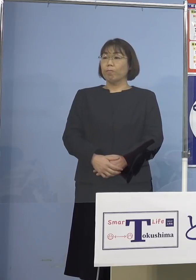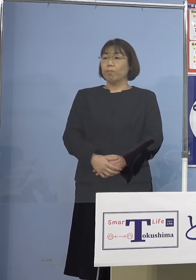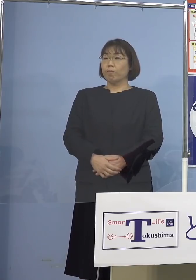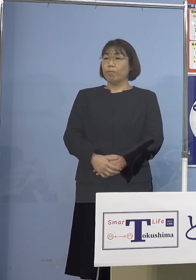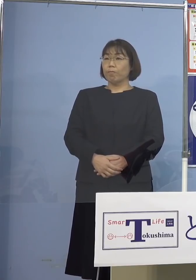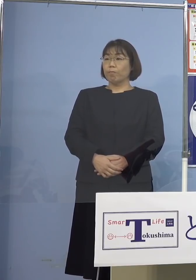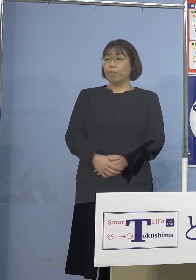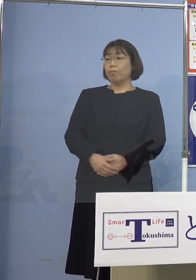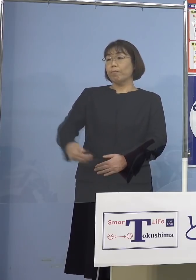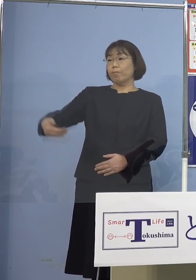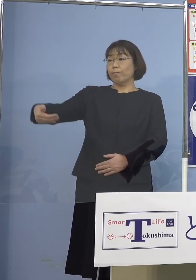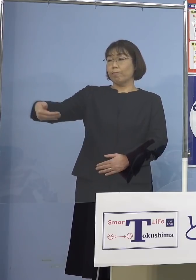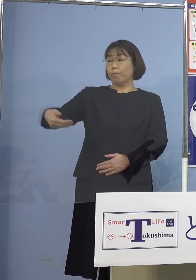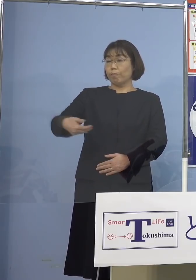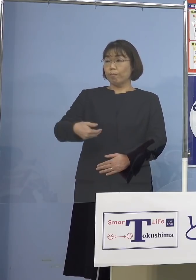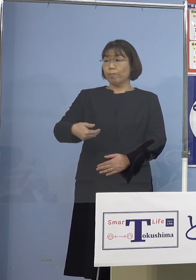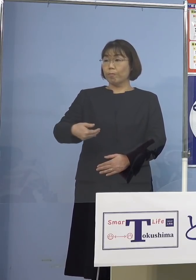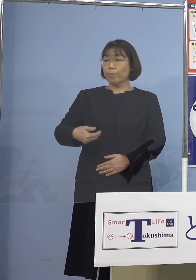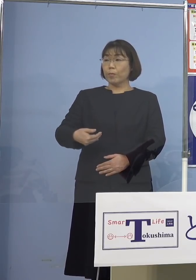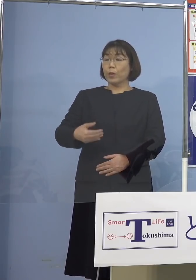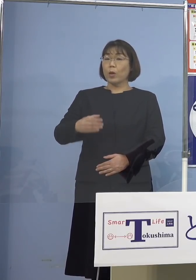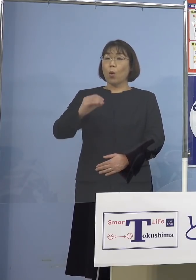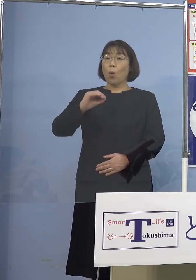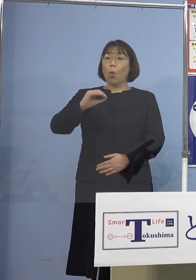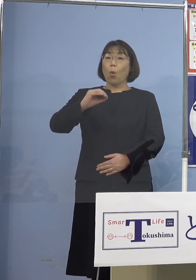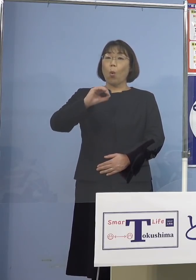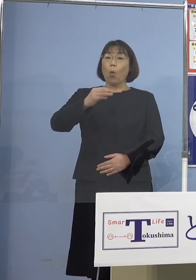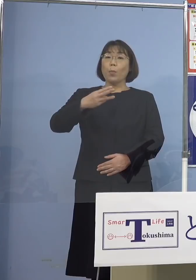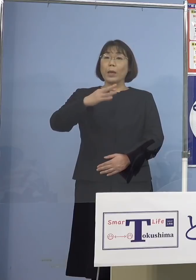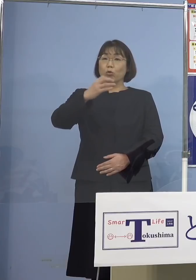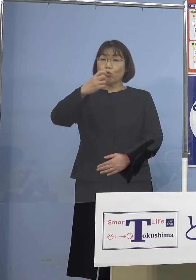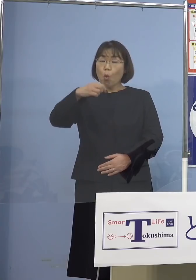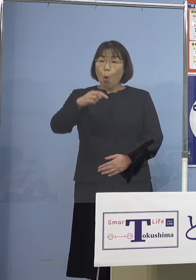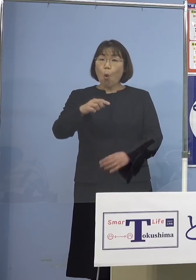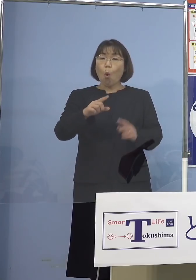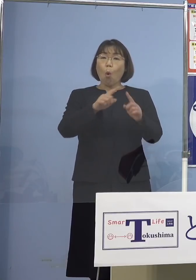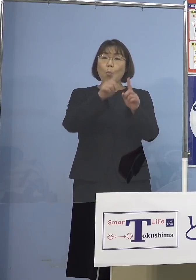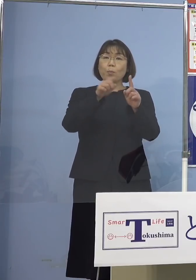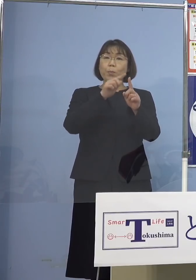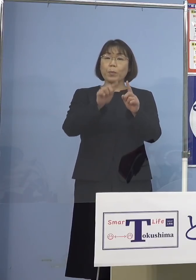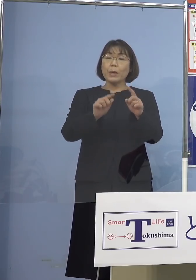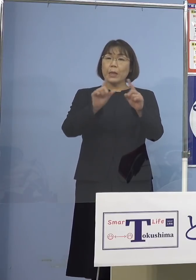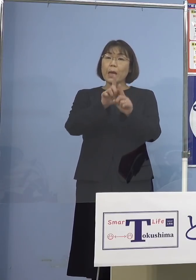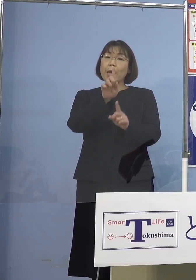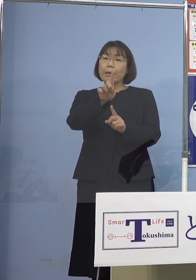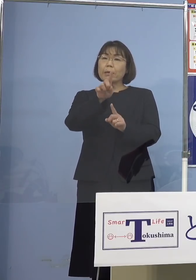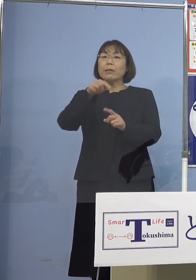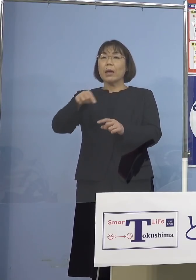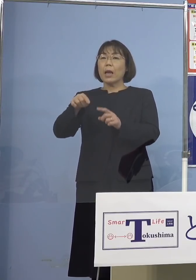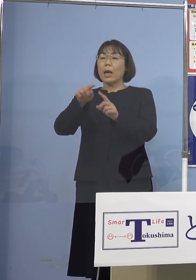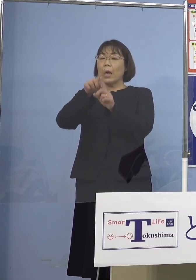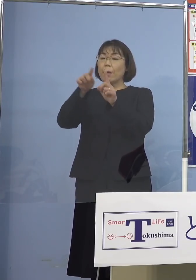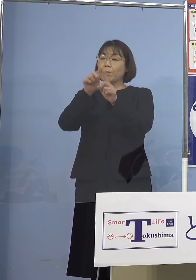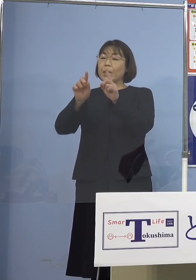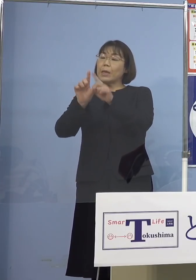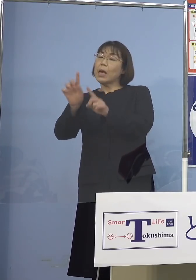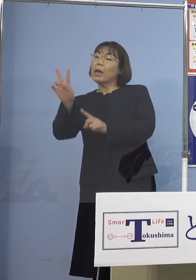（四国放送） あと最近「オミクロンBA1」から 「BA2」というのが東京（都）とかで 出たりしていますけれど